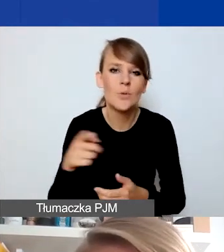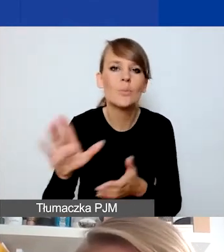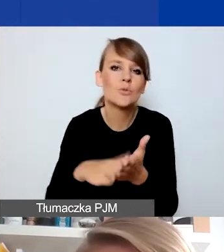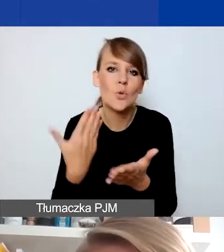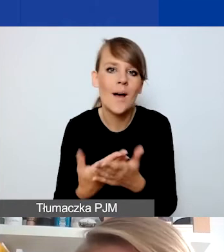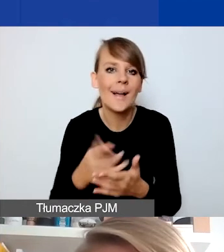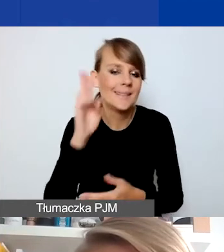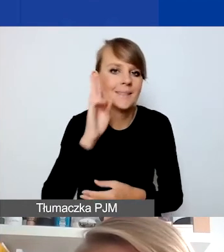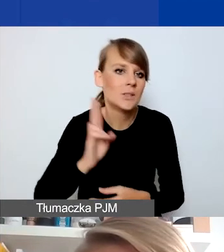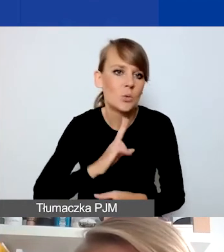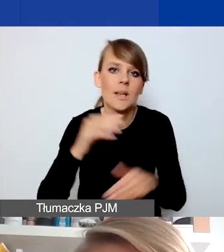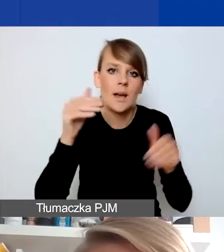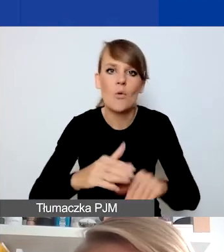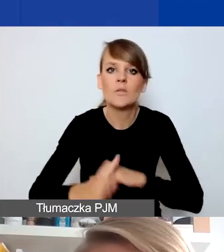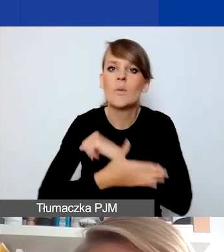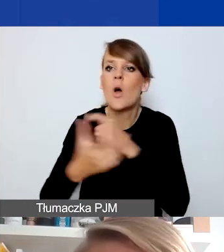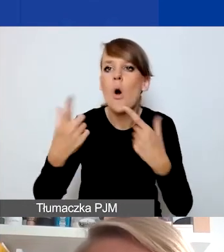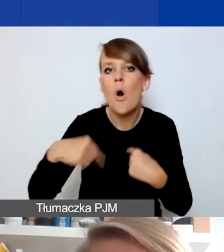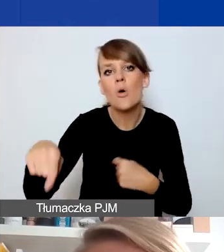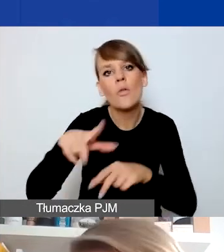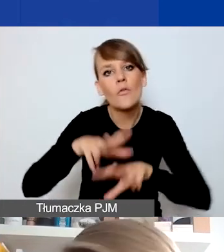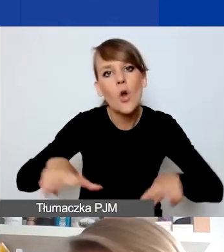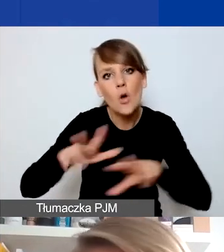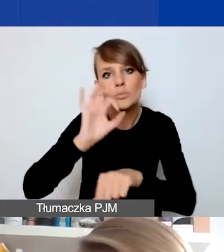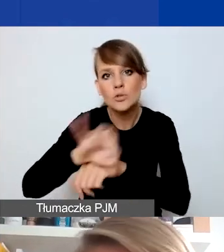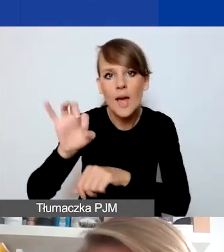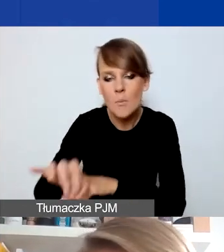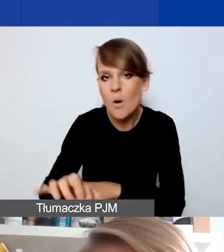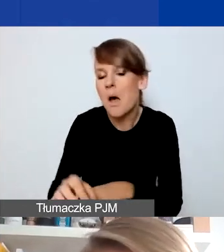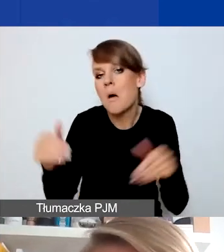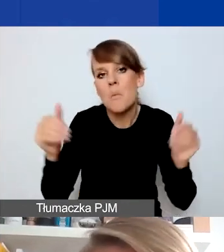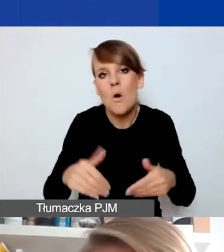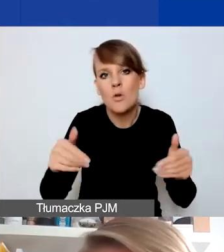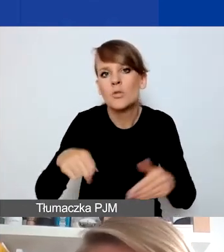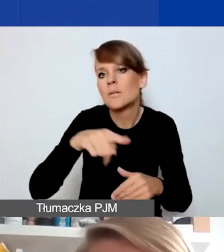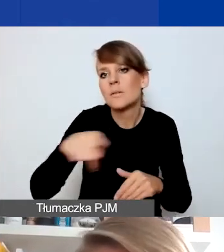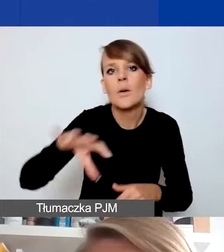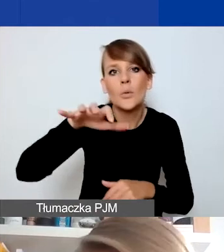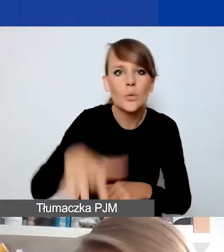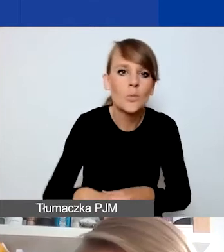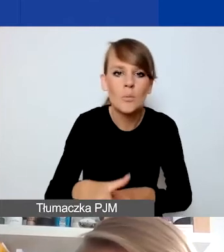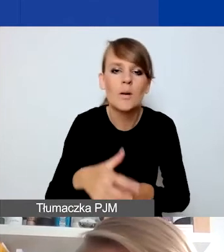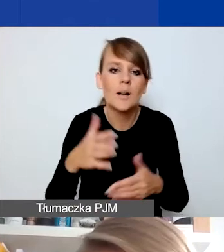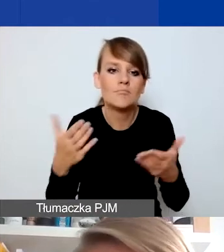która mogłaby wspierać osoby dotknięte przemocą w rodzinie, że to mogą być odbiorcy, którzy jeśli są w takiej instytucji,